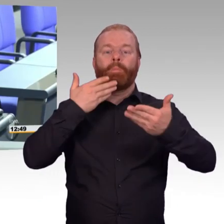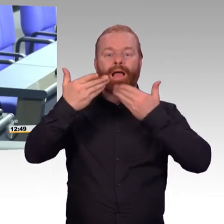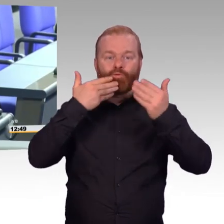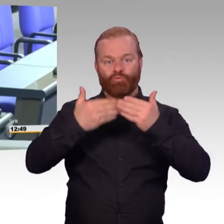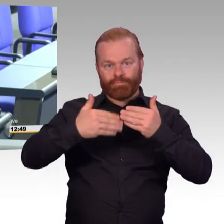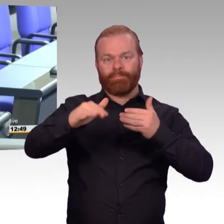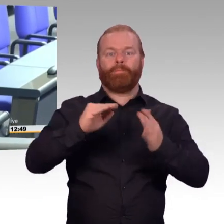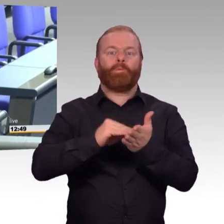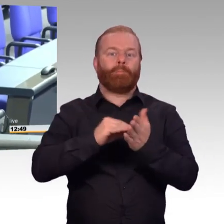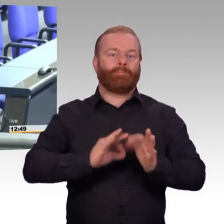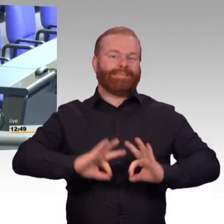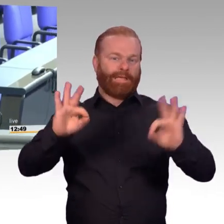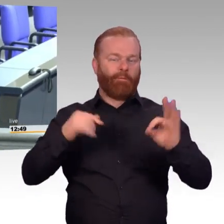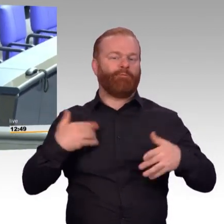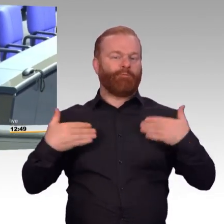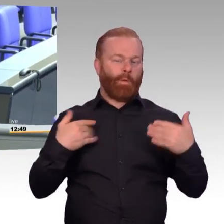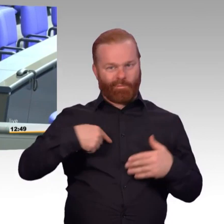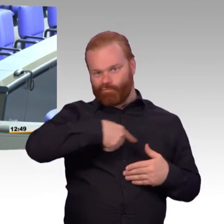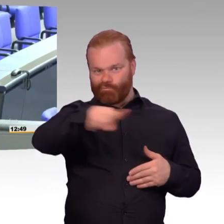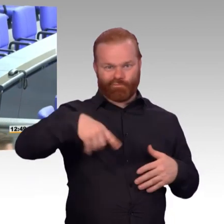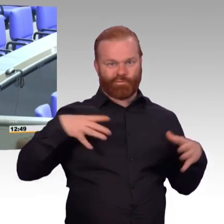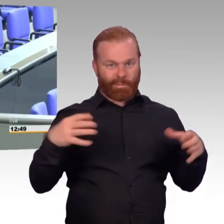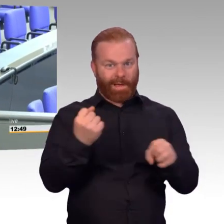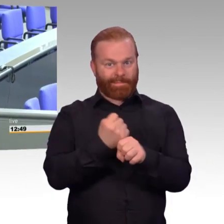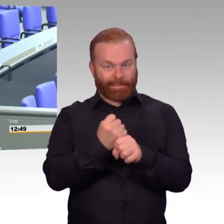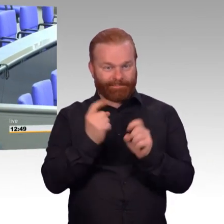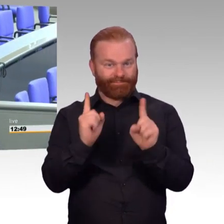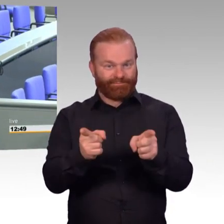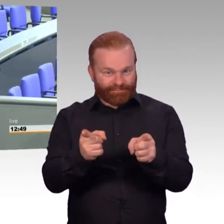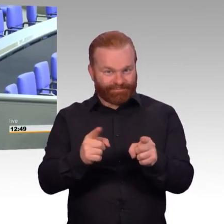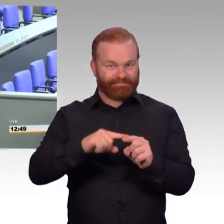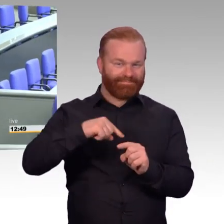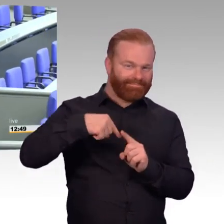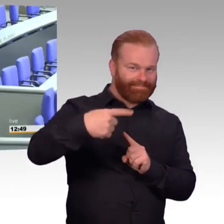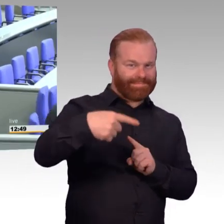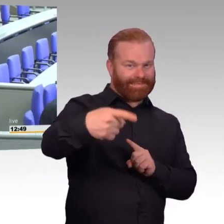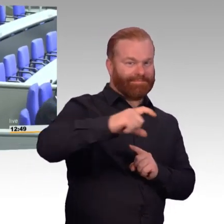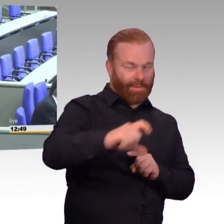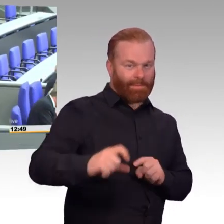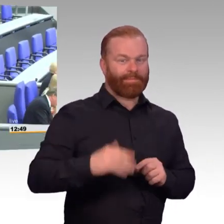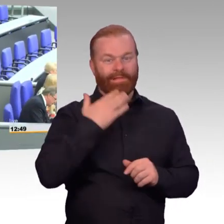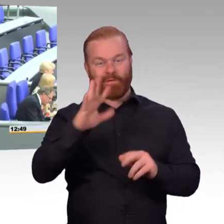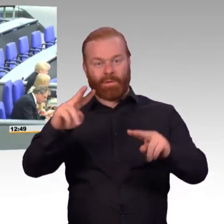(Präsident) Vielen Dank, Doktor Brandl. Und der letzte Redner, wie schon angekündigt,